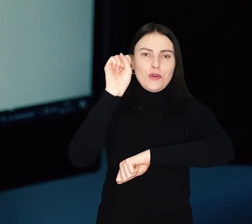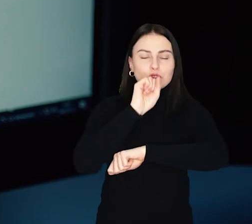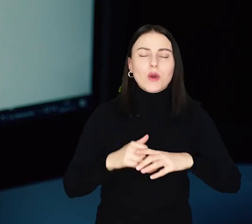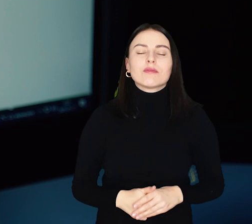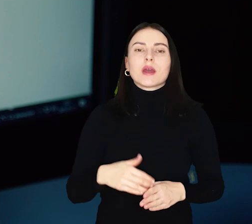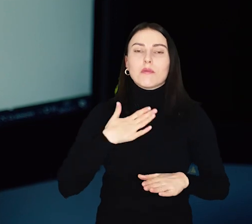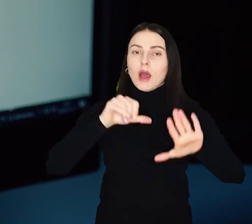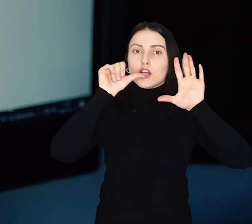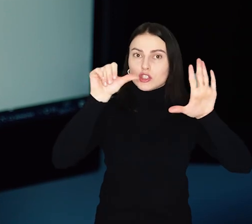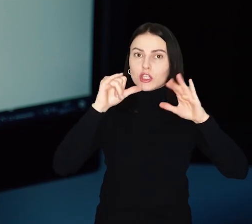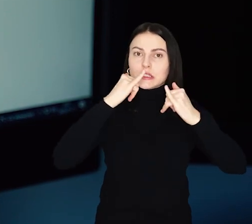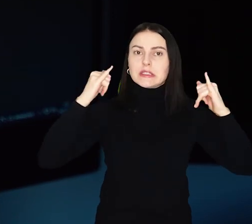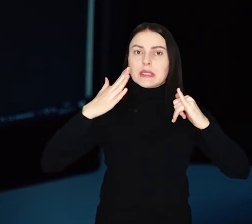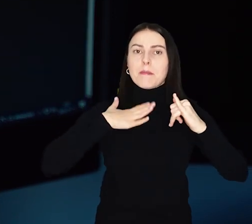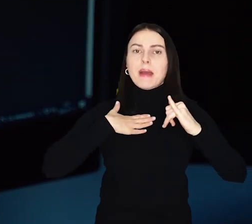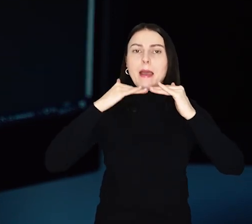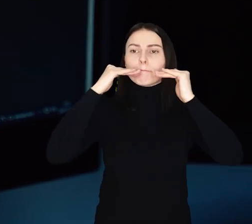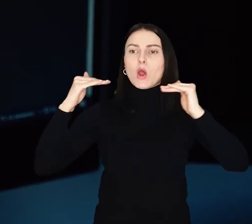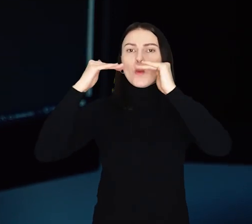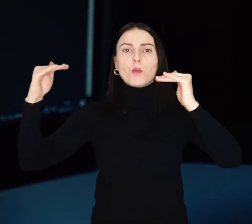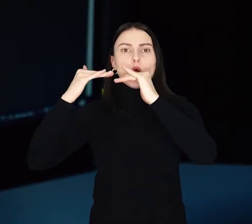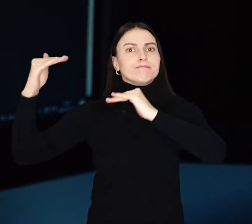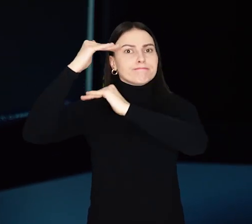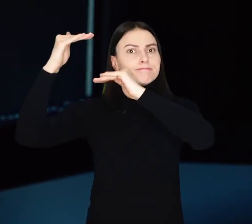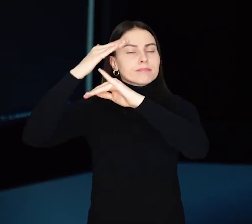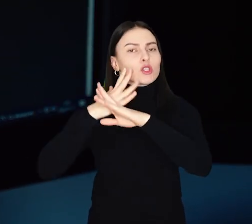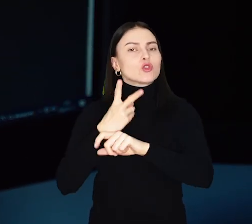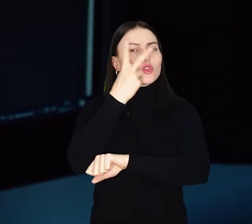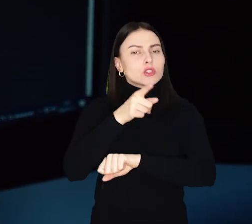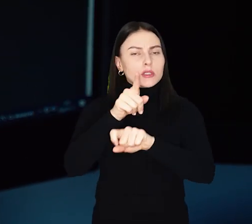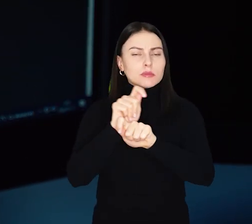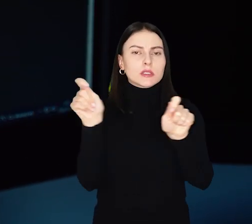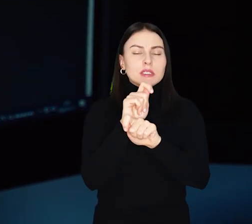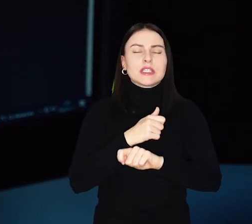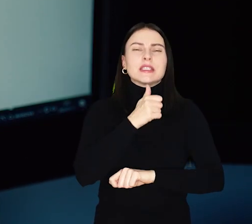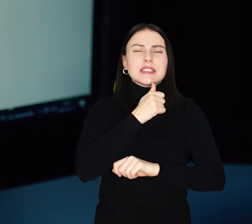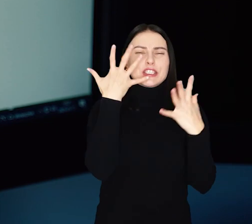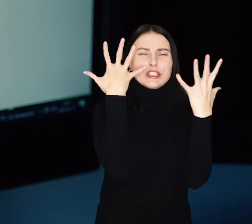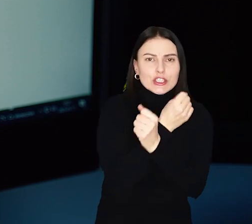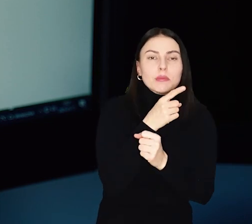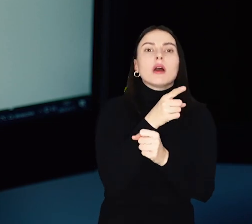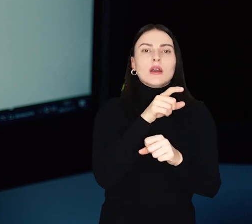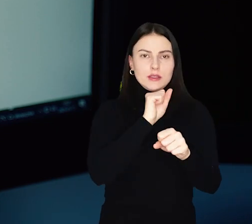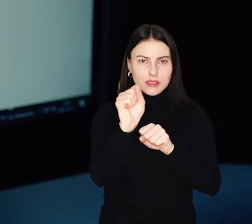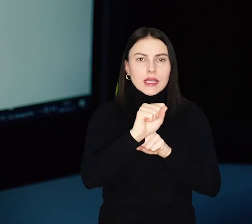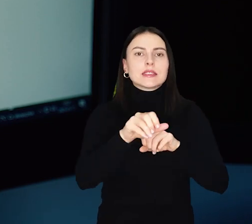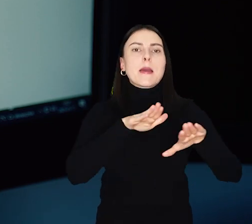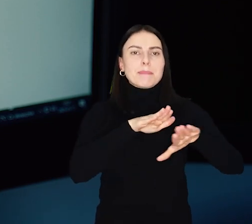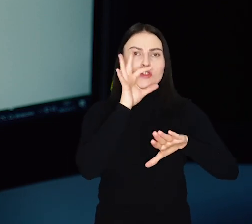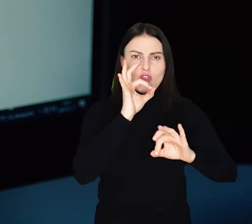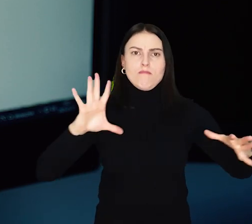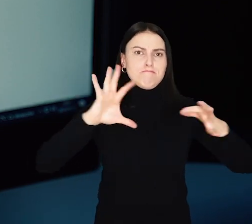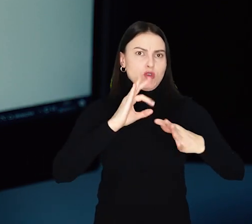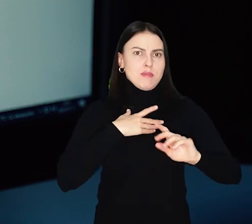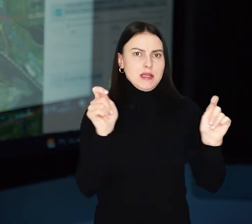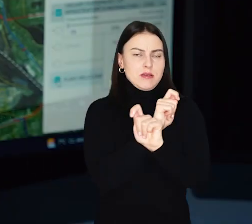Jest na niej 6 różnych poziomów dostępności do infrastruktury komunikacyjnej. Im ciemniejszy zielony kolor, tym dane miejsce ma lepsze skomunikowanie.